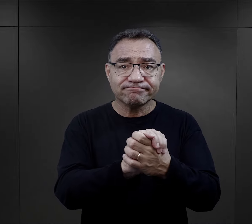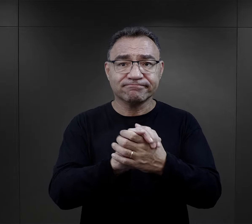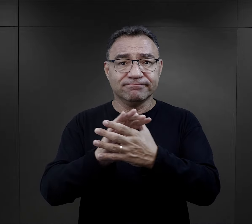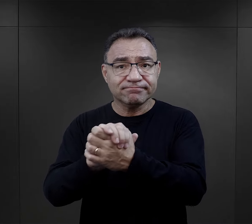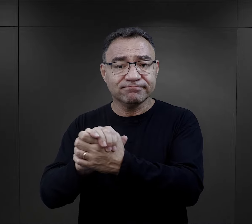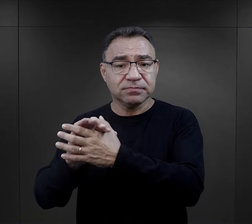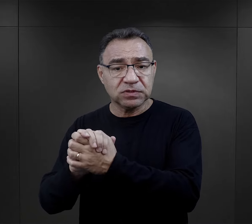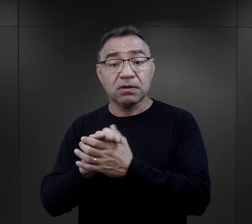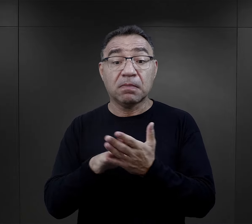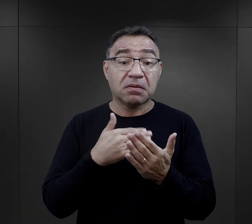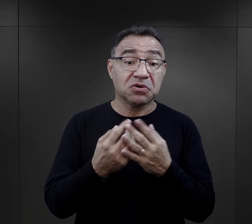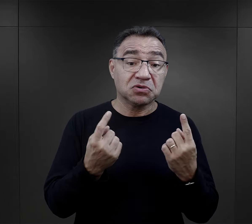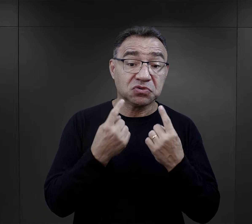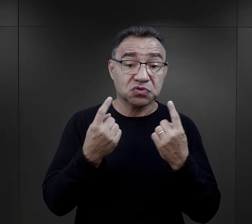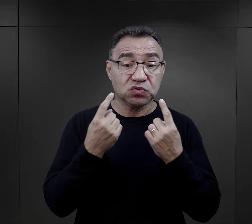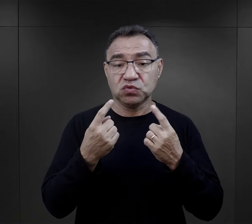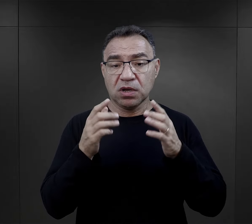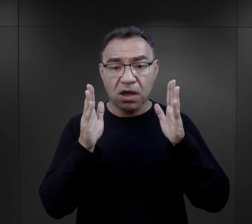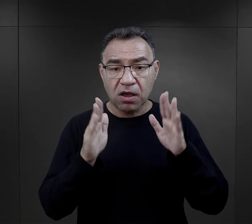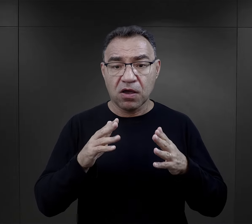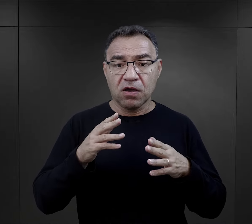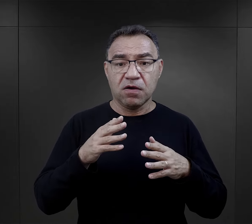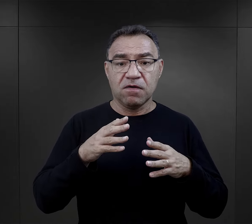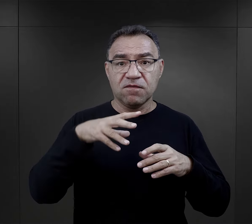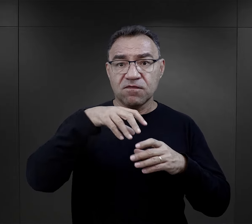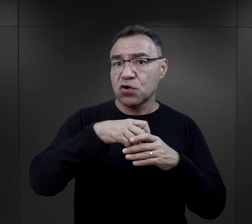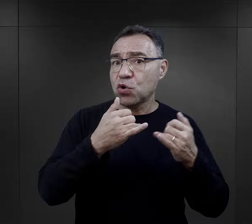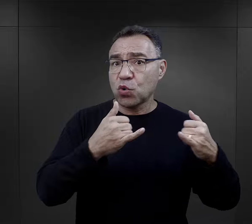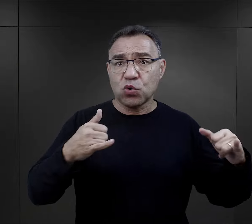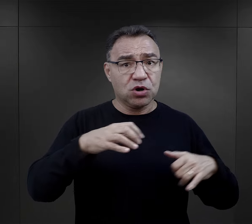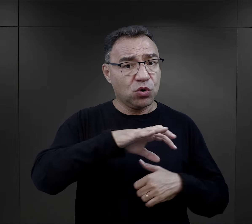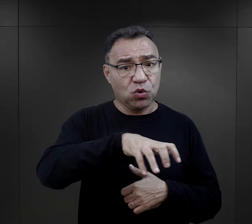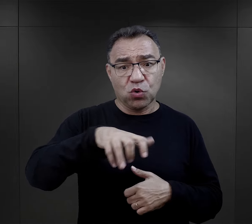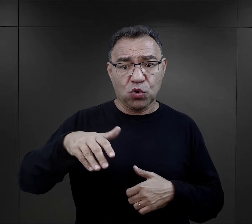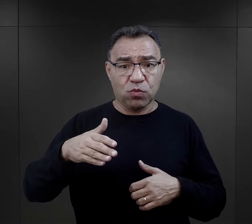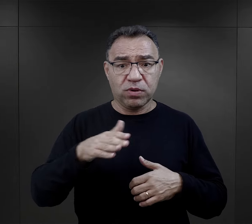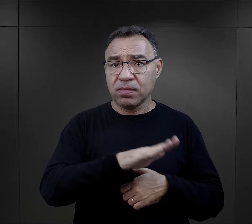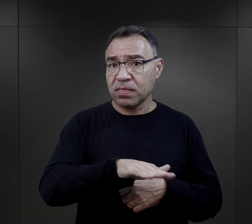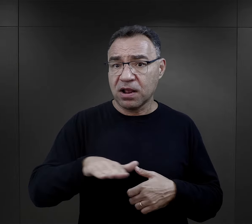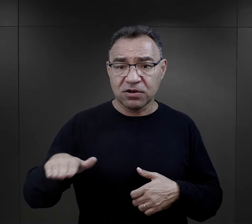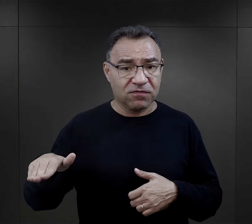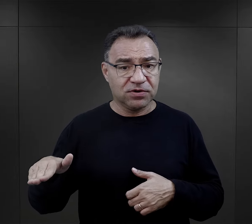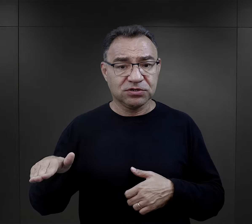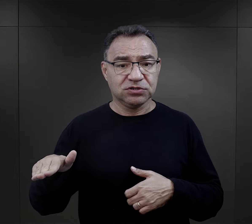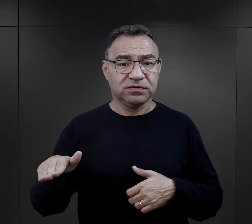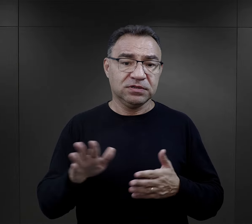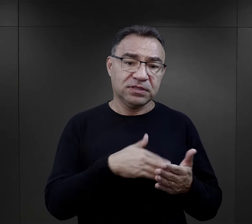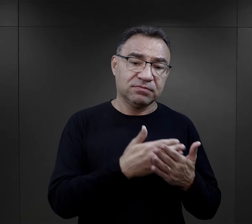i dochodziło do sytuacji, kiedy nawet w obrębie różnych grup narodowościowych,